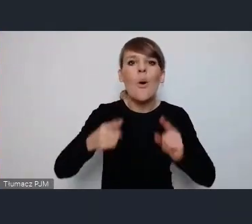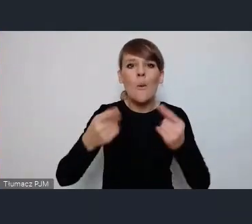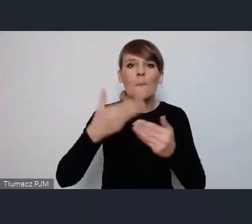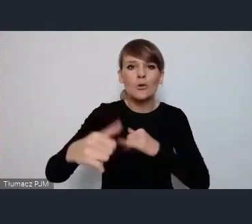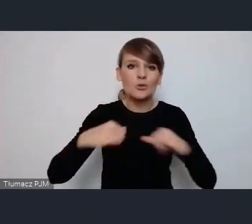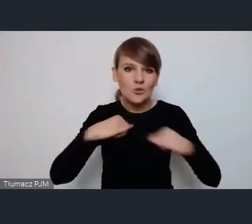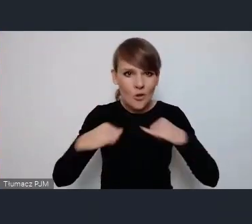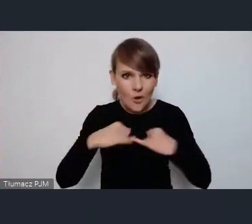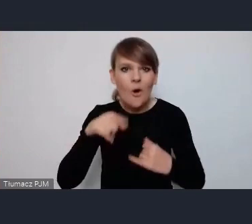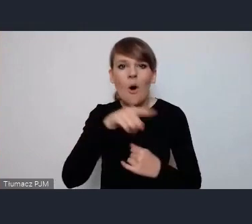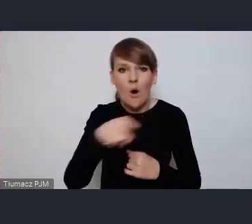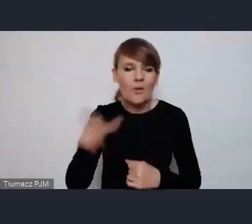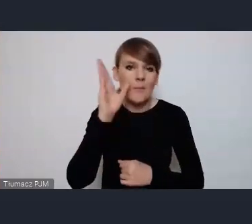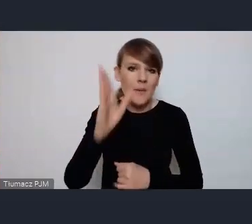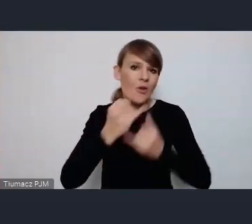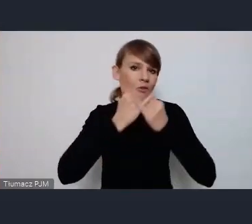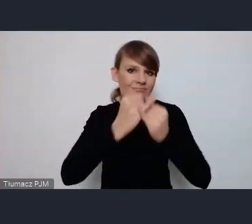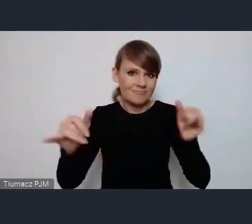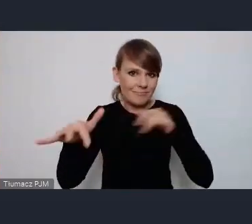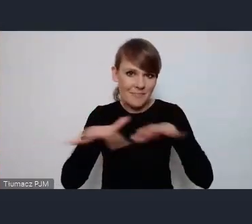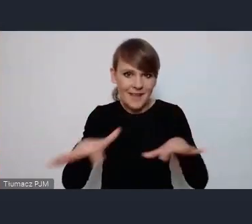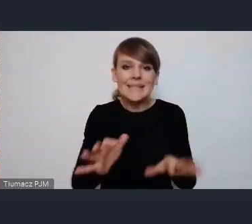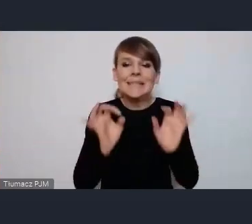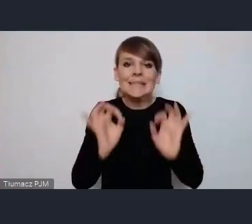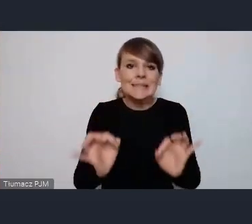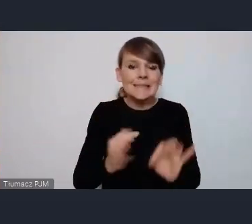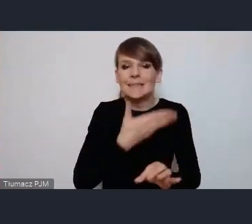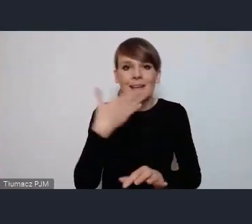w wielu miejscach obecnie one nie są może w tej chwili jeszcze nie ma szczegółowego programu więc nie są nie są